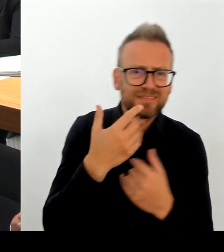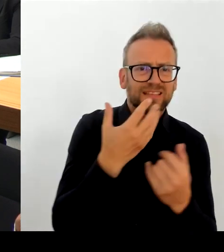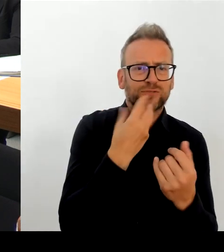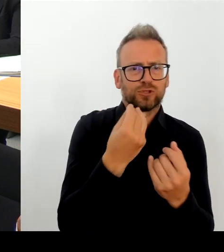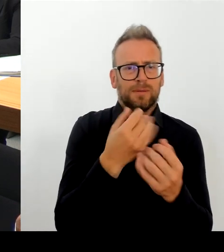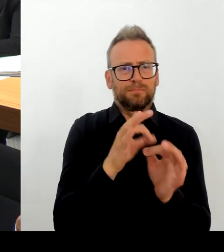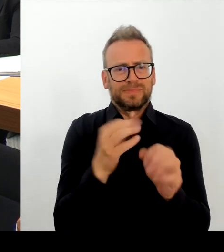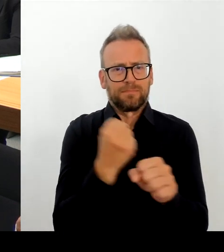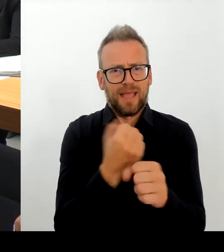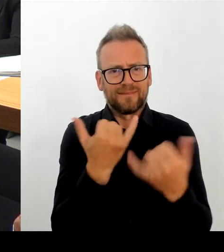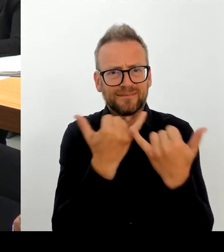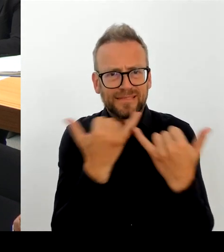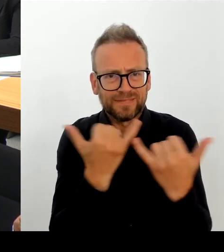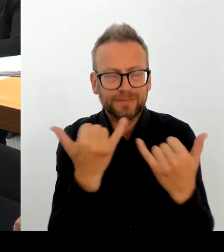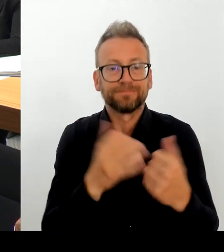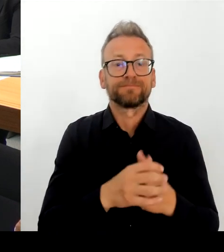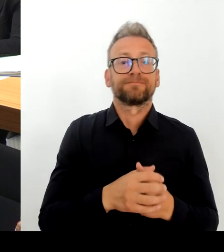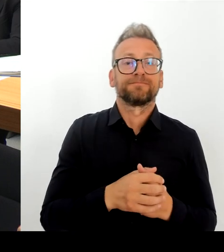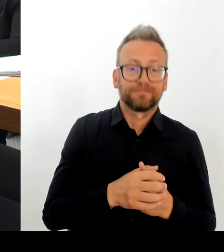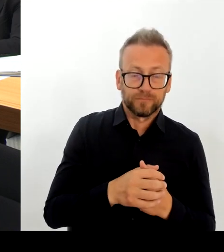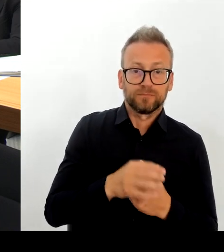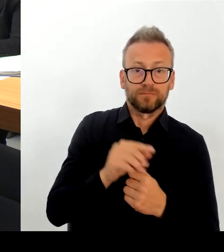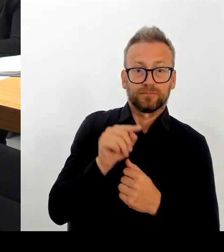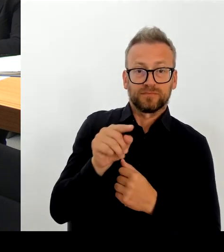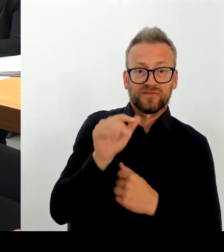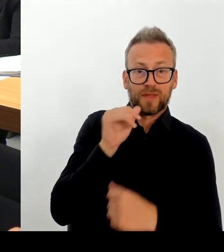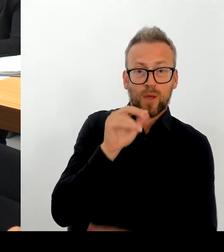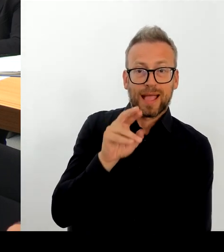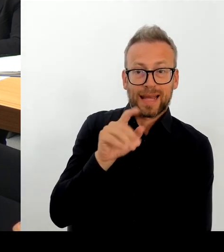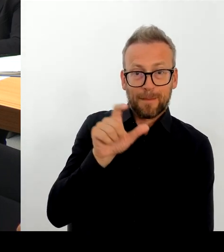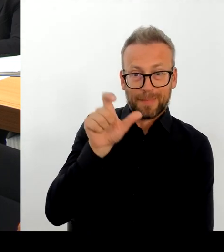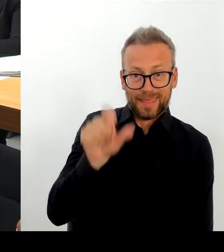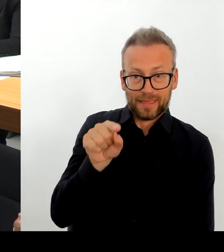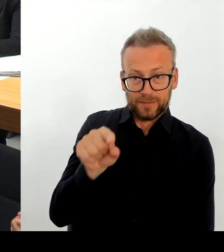ein sehr, sehr angenehmes Gespräch mit mir geführt und wir sind uns